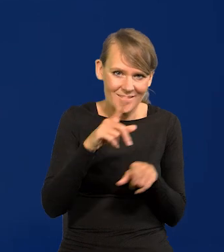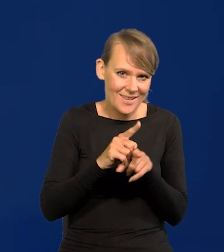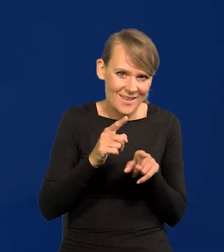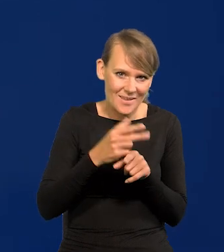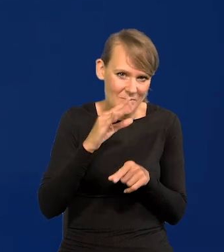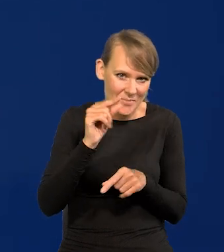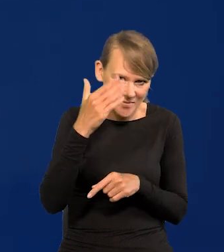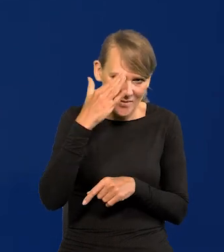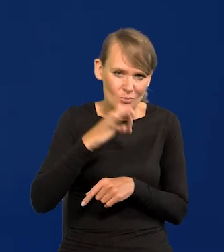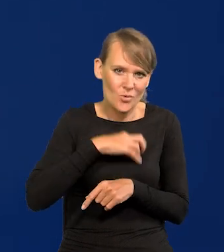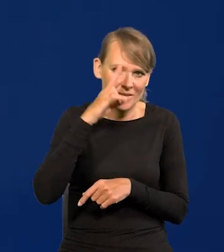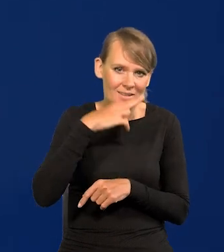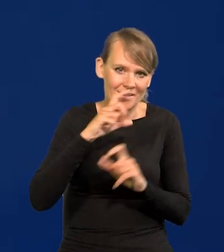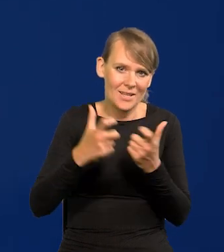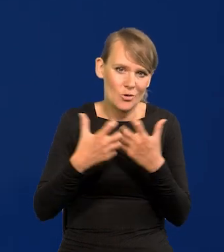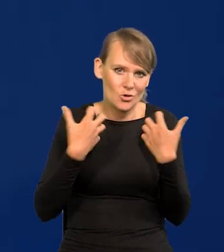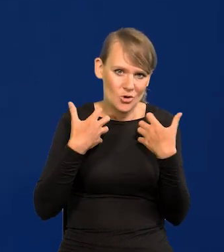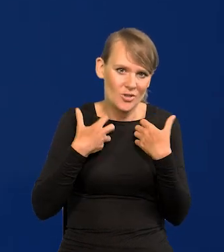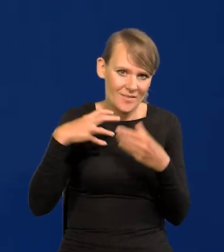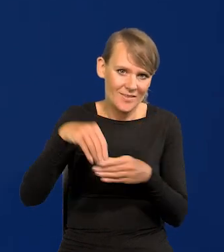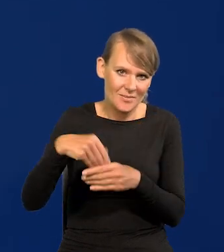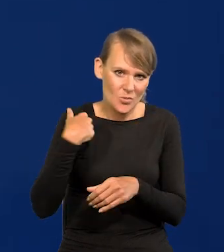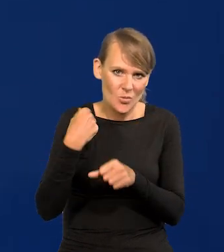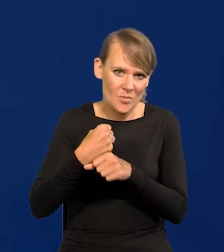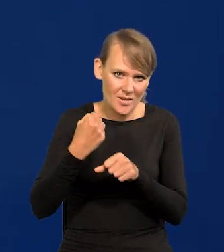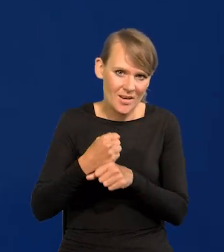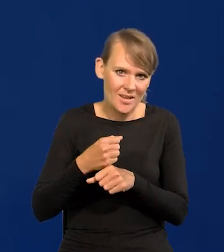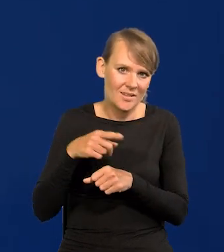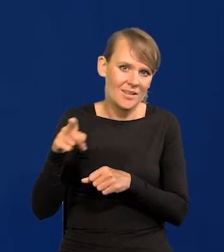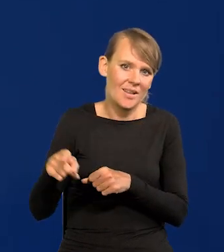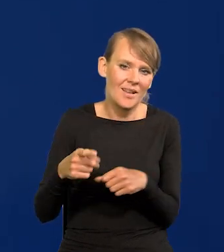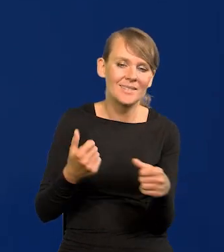wiem, bo mój ojciec pracował całe życie tutaj, nie osiągnął wysokich stanowisk,